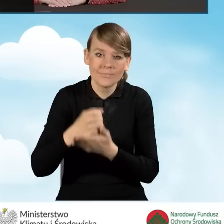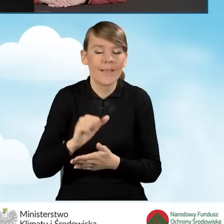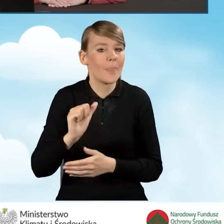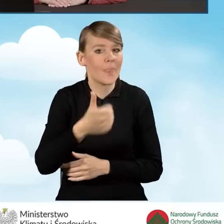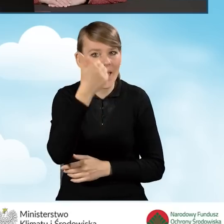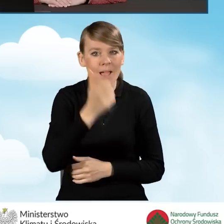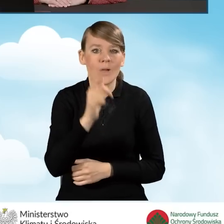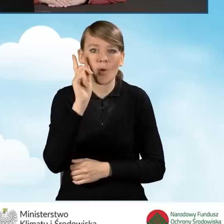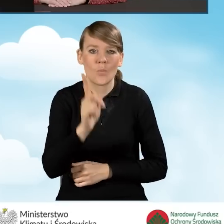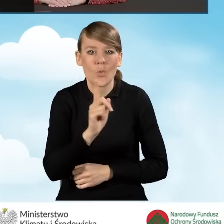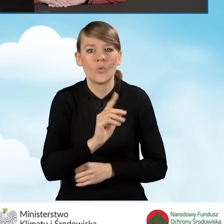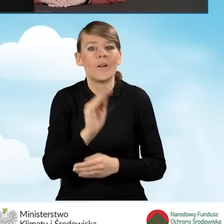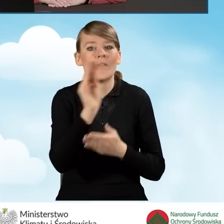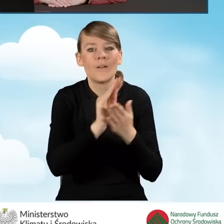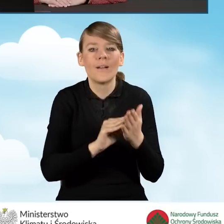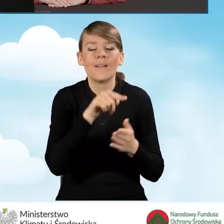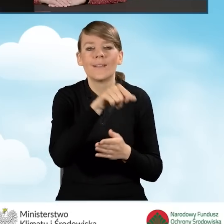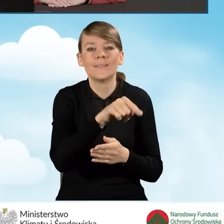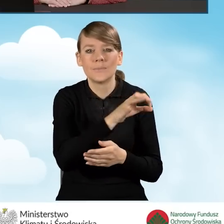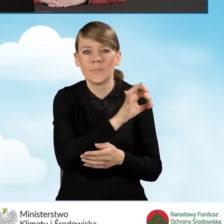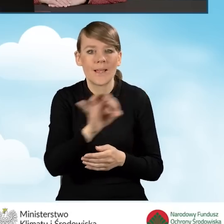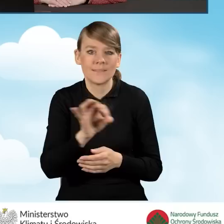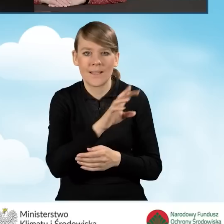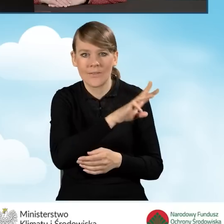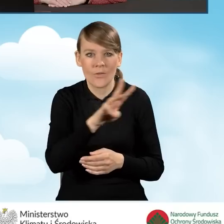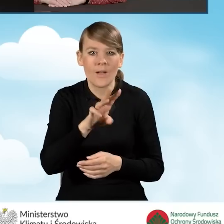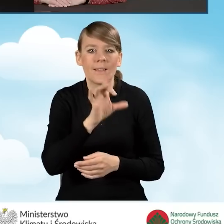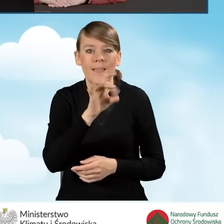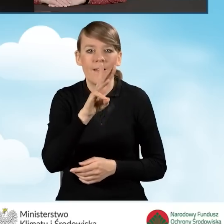należy wypełnić za pomocą generatora wniosków o dofinansowanie, czyli GWD.